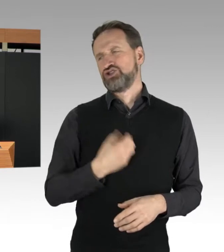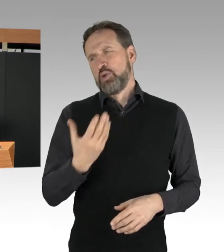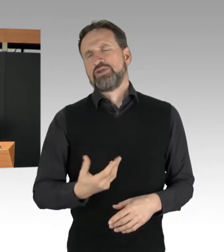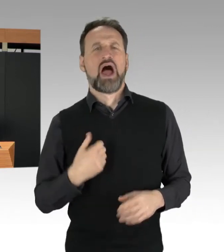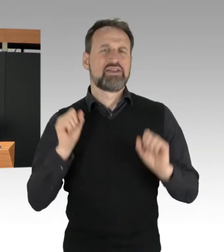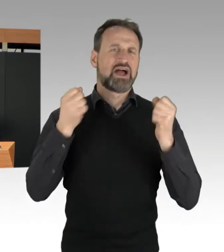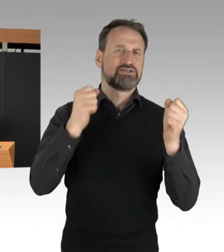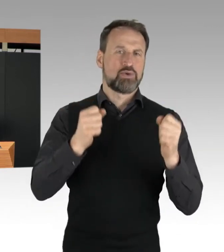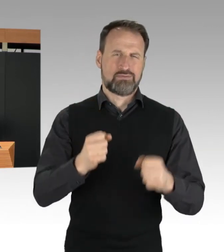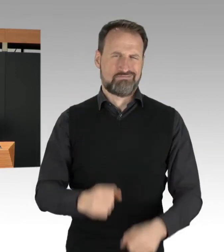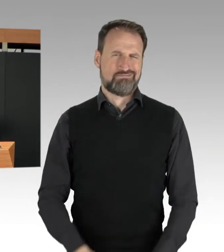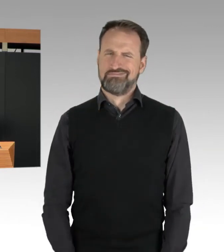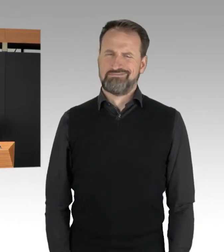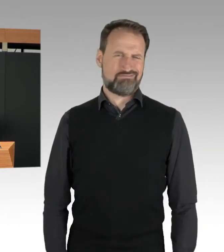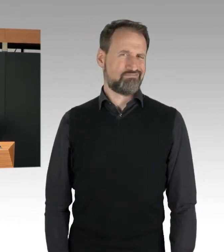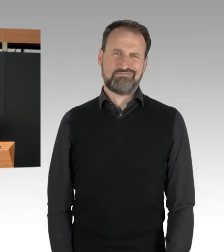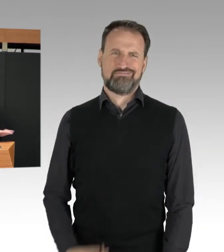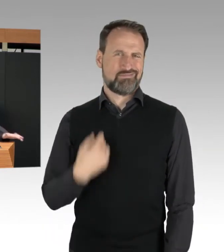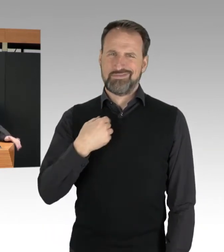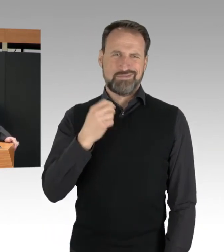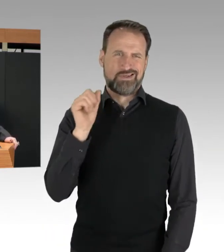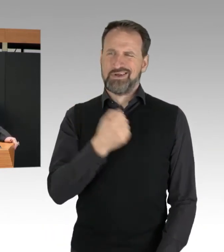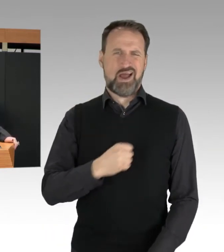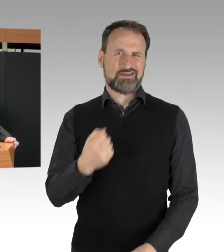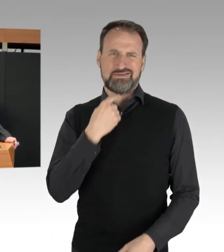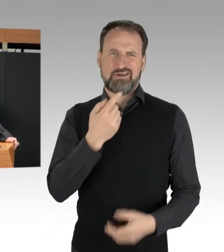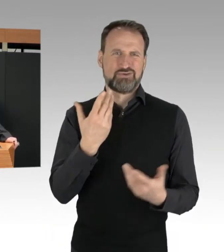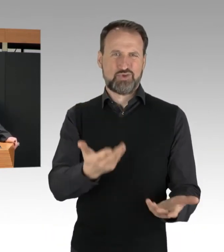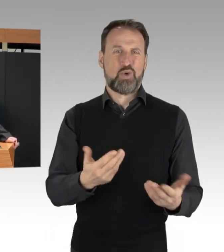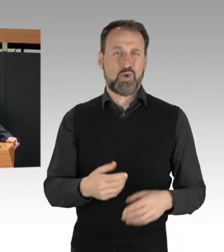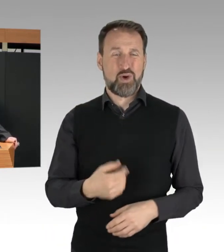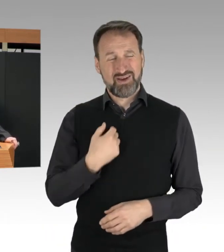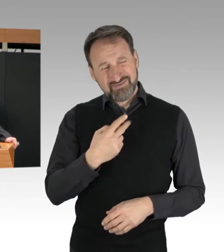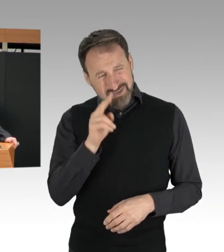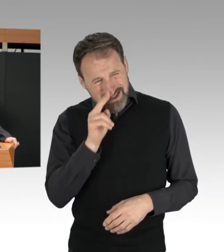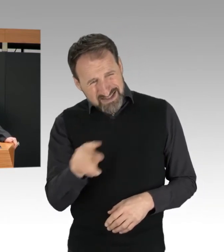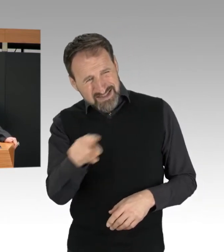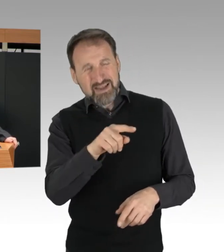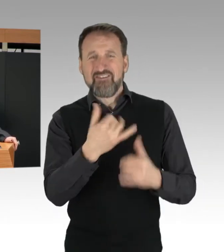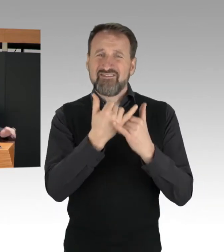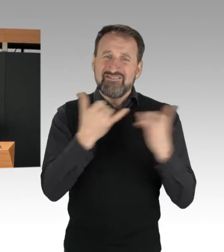Wenn ich sehe, wie Aktionen abliefen, in welcher Häufigkeit,